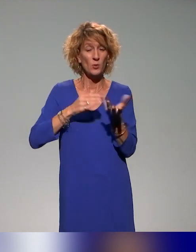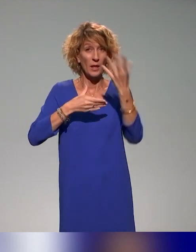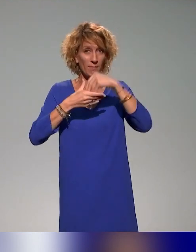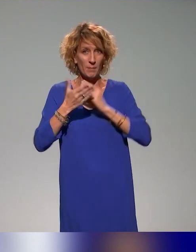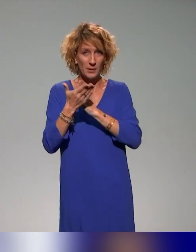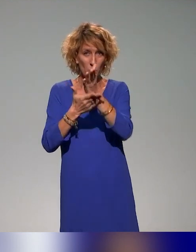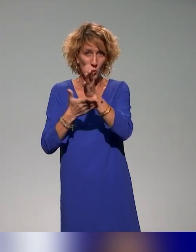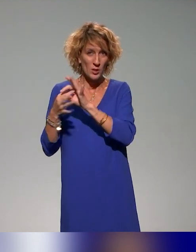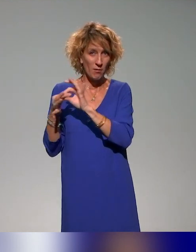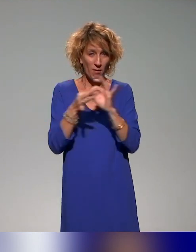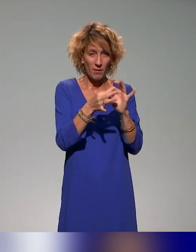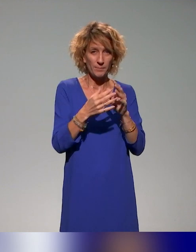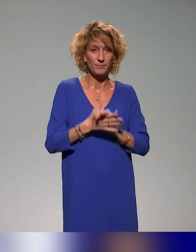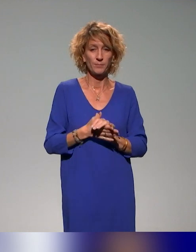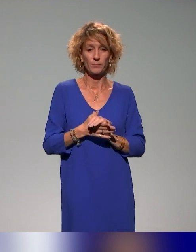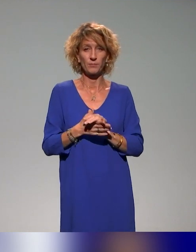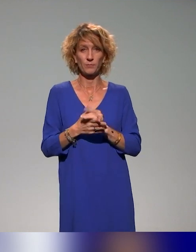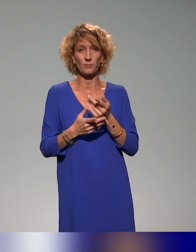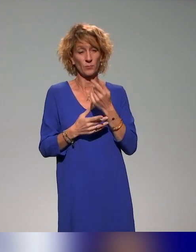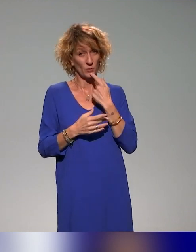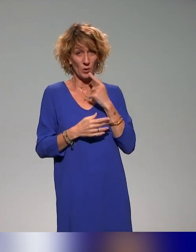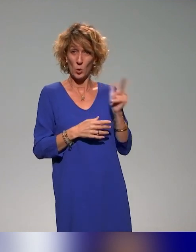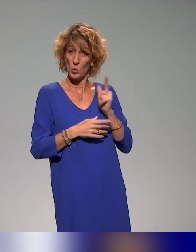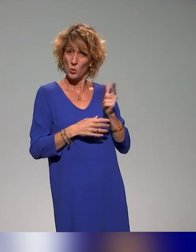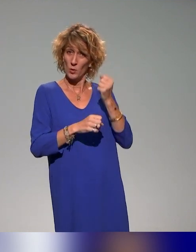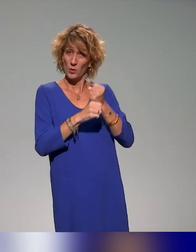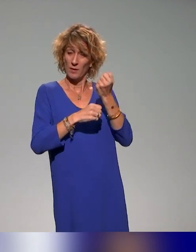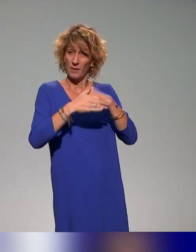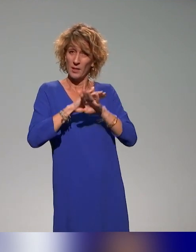Nous travaillons aussi tous les deux à l'Institut français de l'éducation et l'ENS de Lyon.